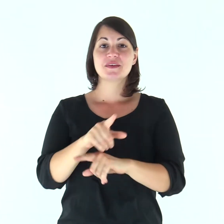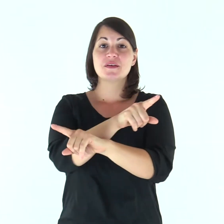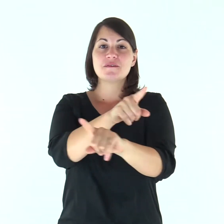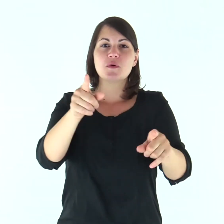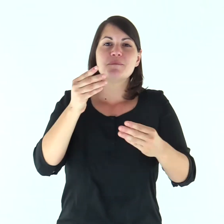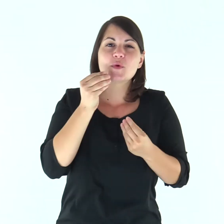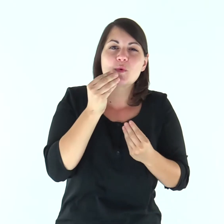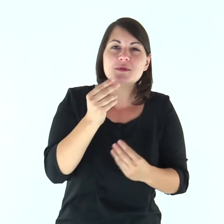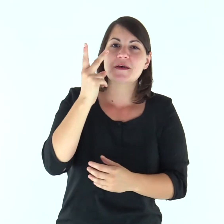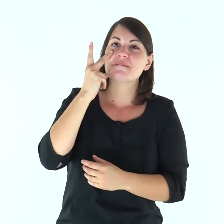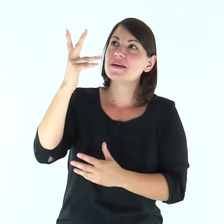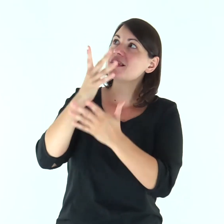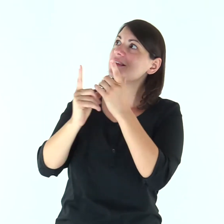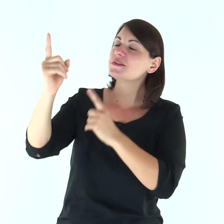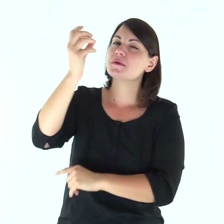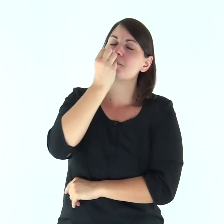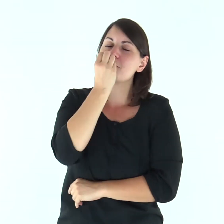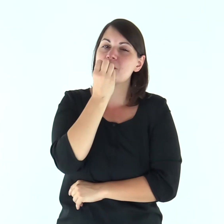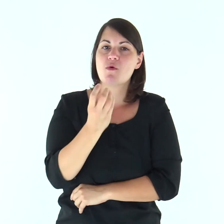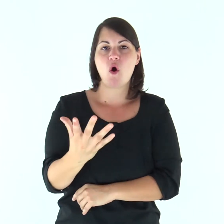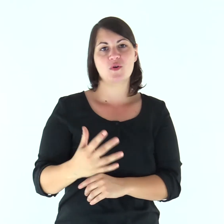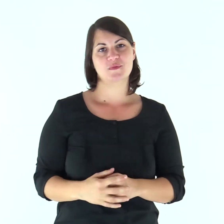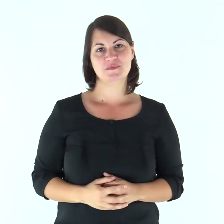Gustate e vedete com'è buono il Signore.